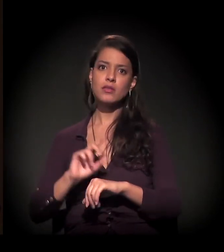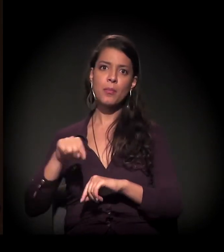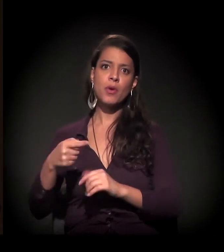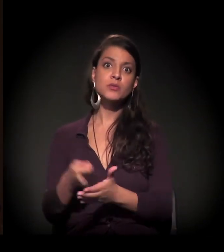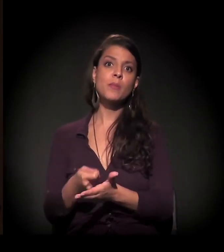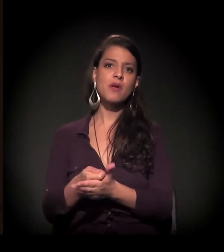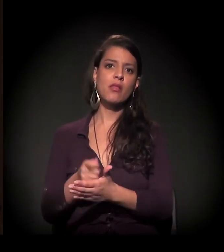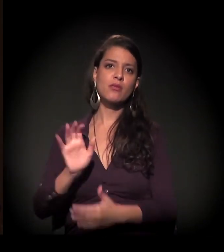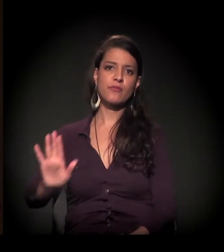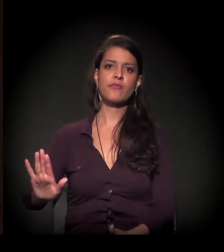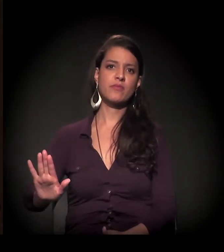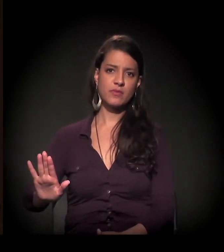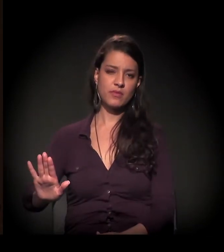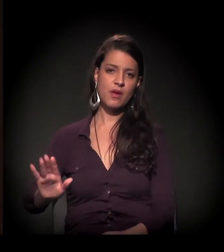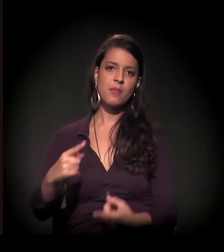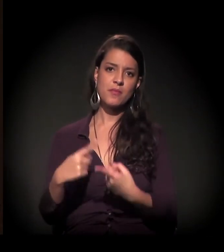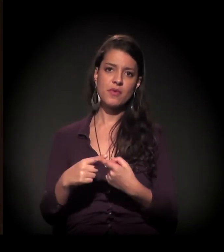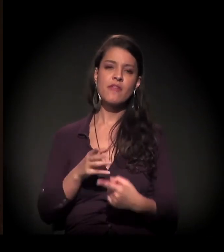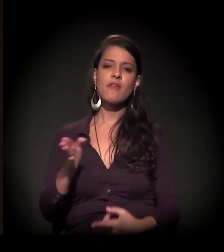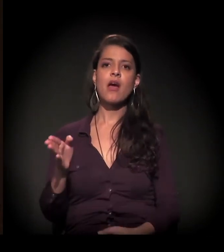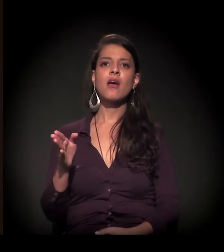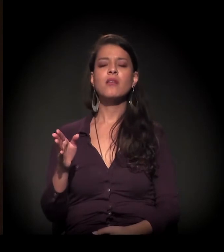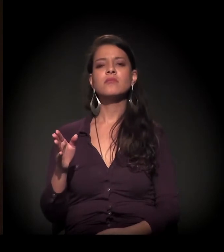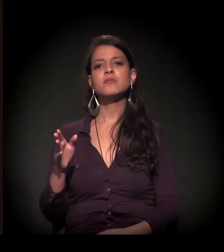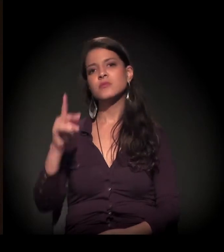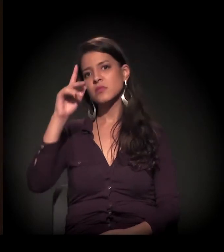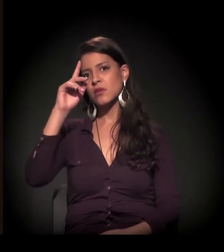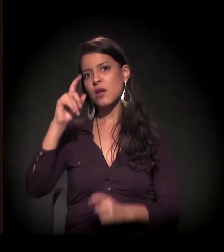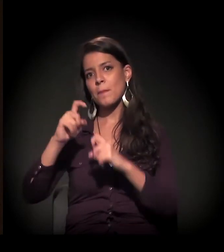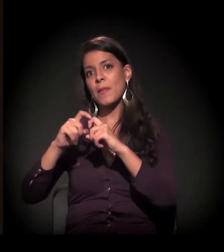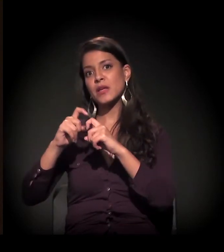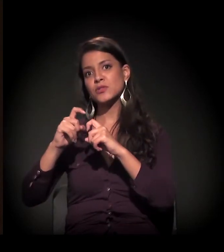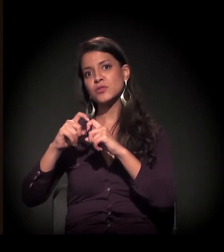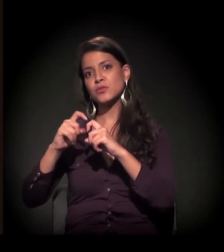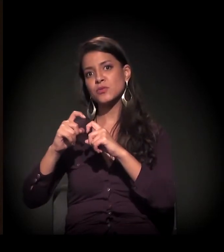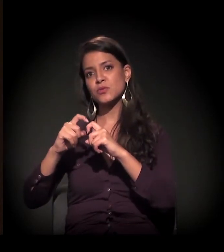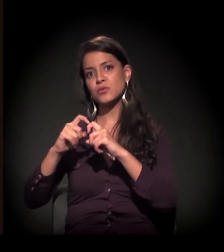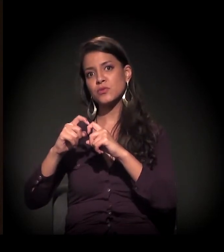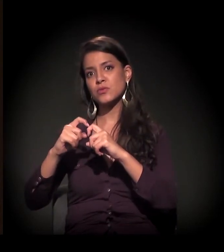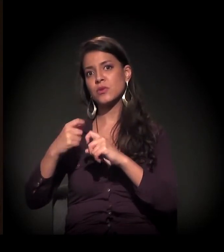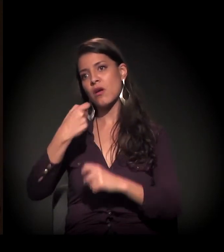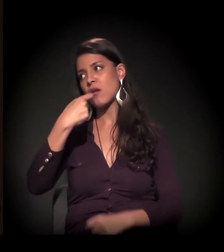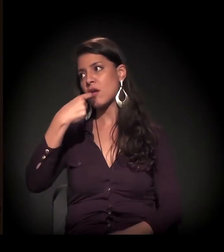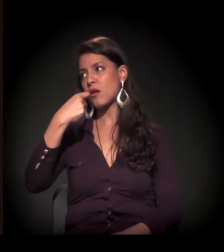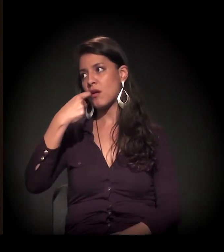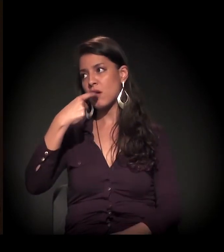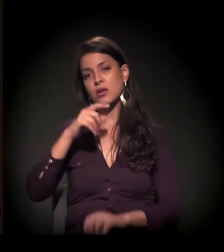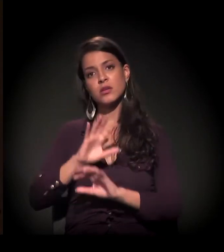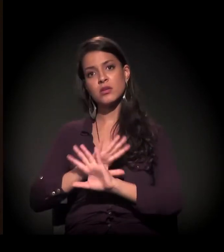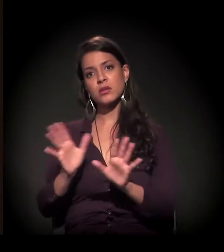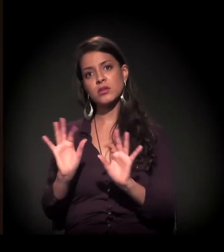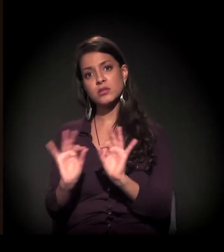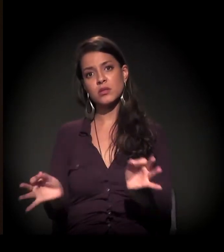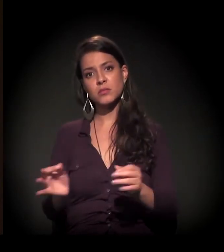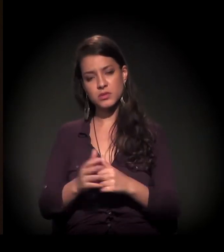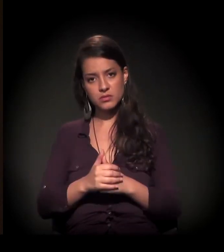porque você vai para um sistema medicalocêntrico e medicamentoso. Ponto. Simples assim.